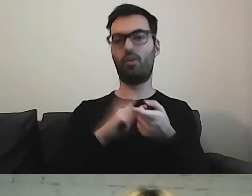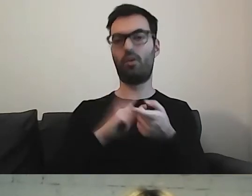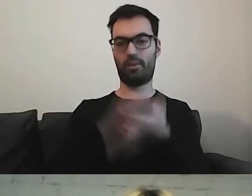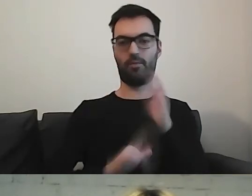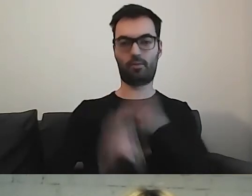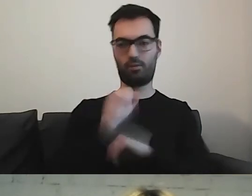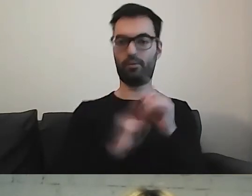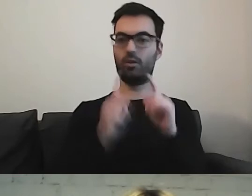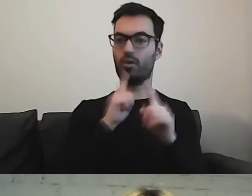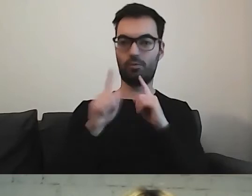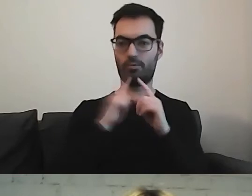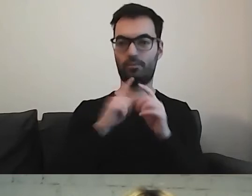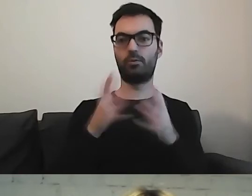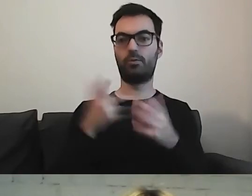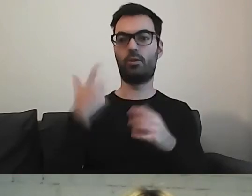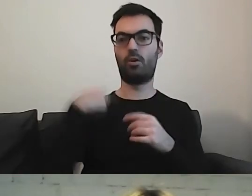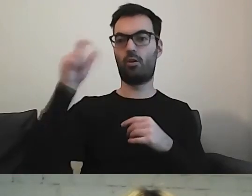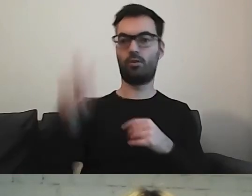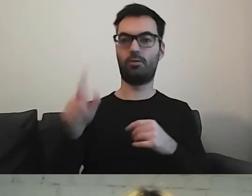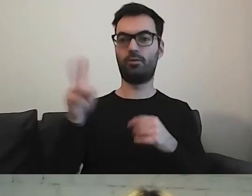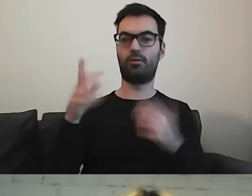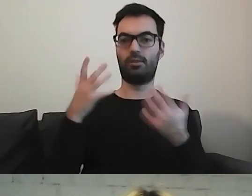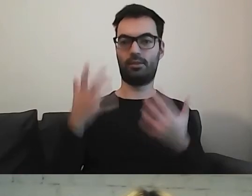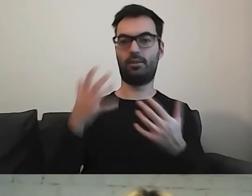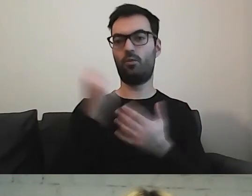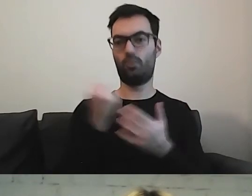osoby, która będzie korzystała z tego tekstu,